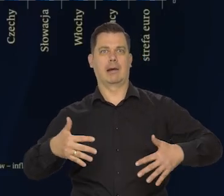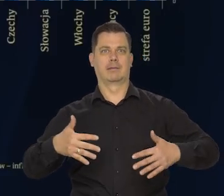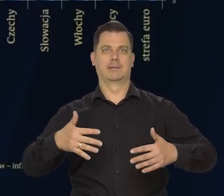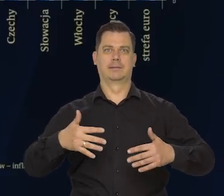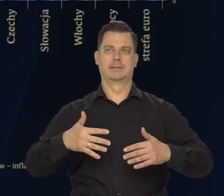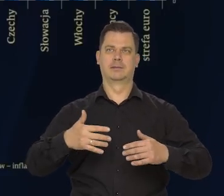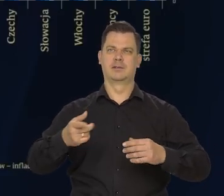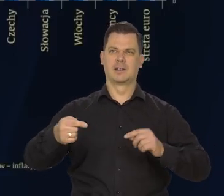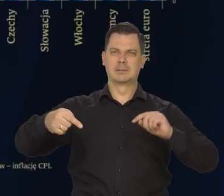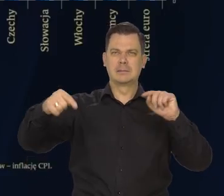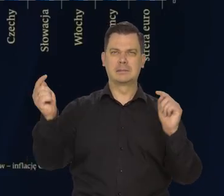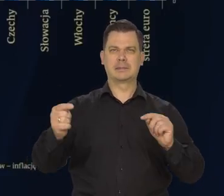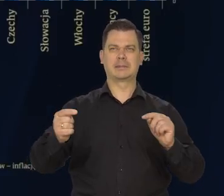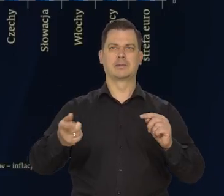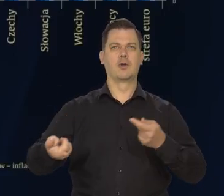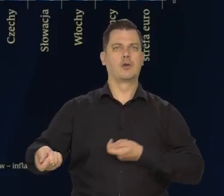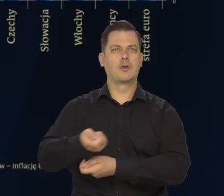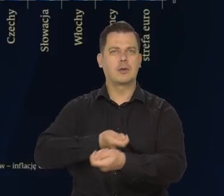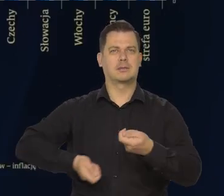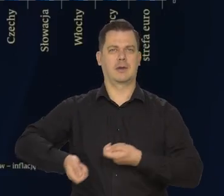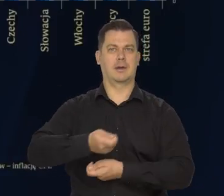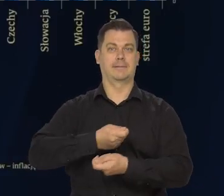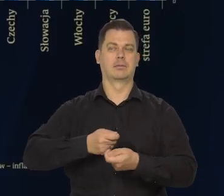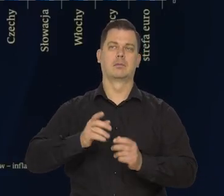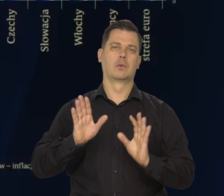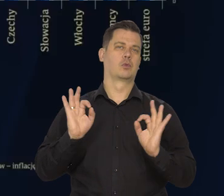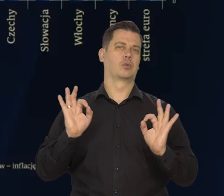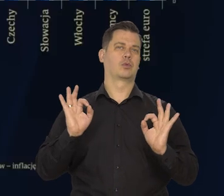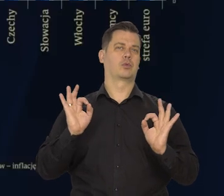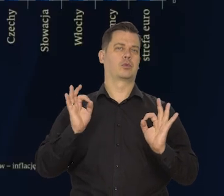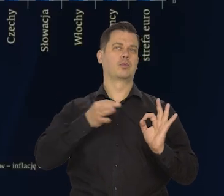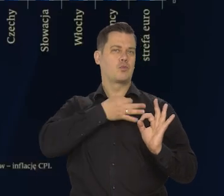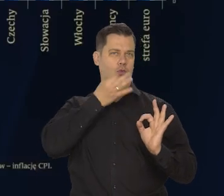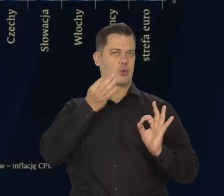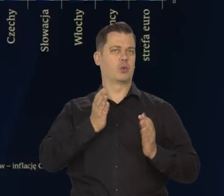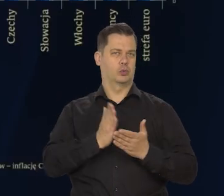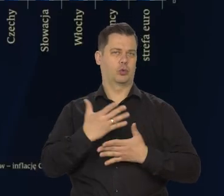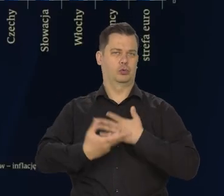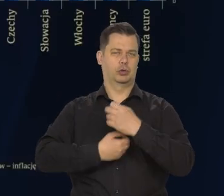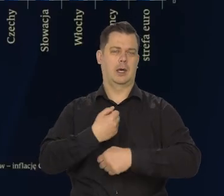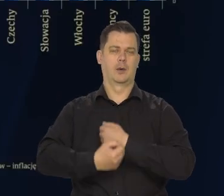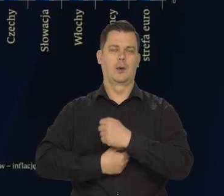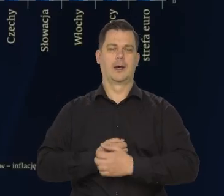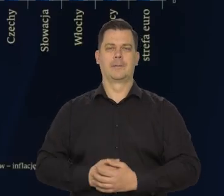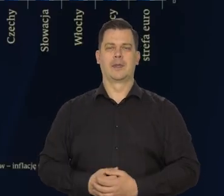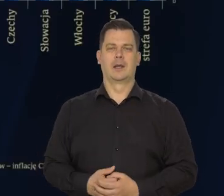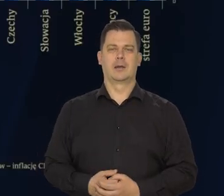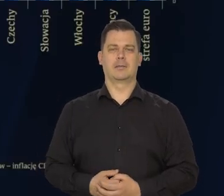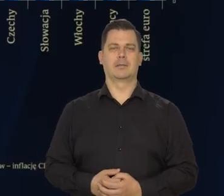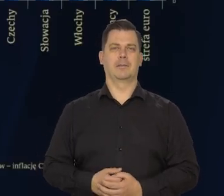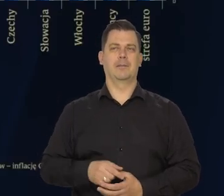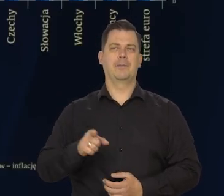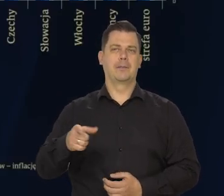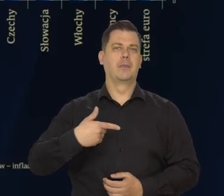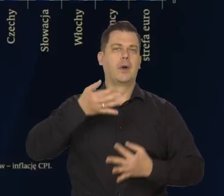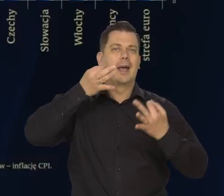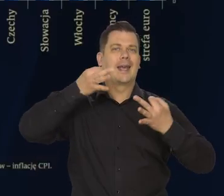W tych słynnych łańcuchach globalnych dostaw przede wszystkim z Chin.